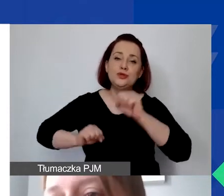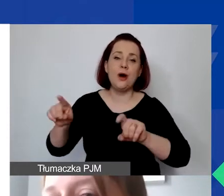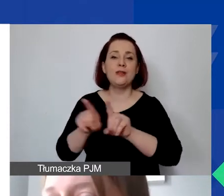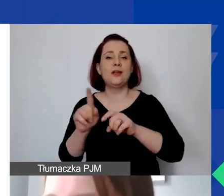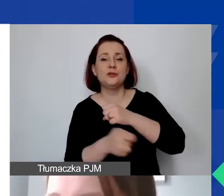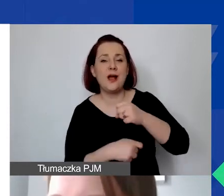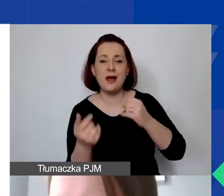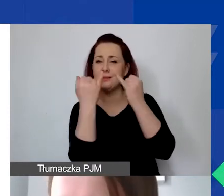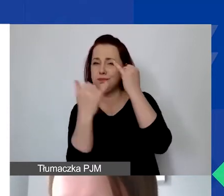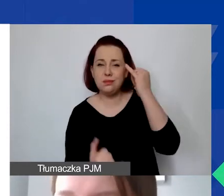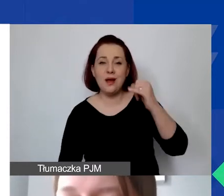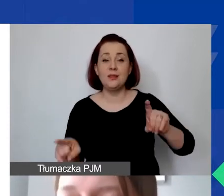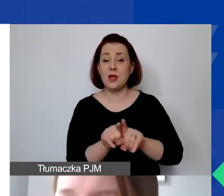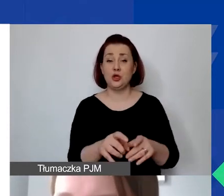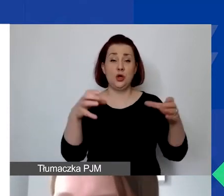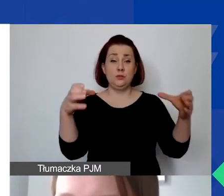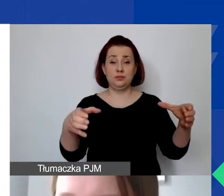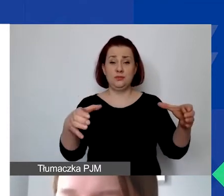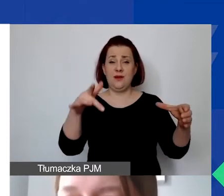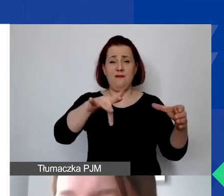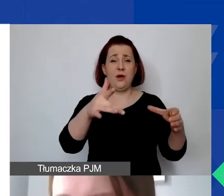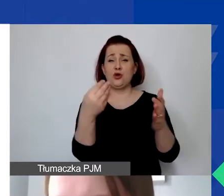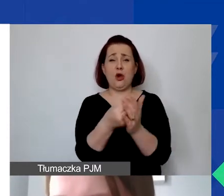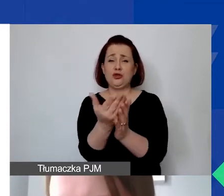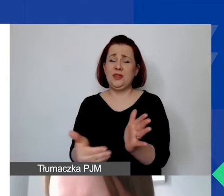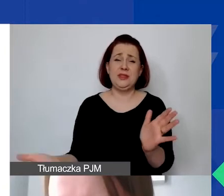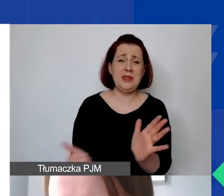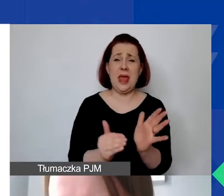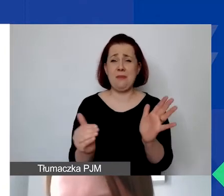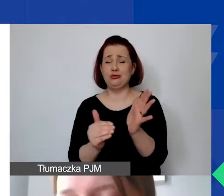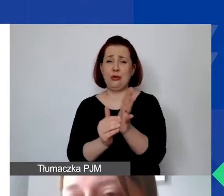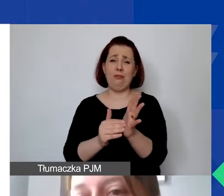i szeroka kategoria: koszty niepotrzebne i nieuzasadnione.